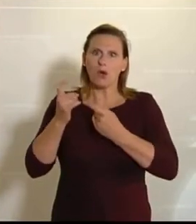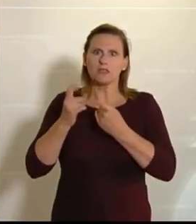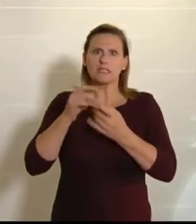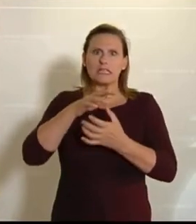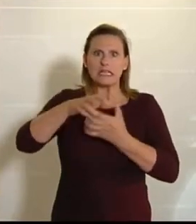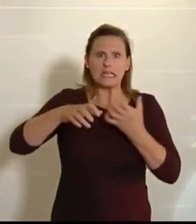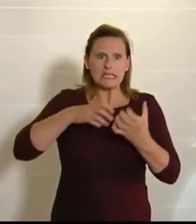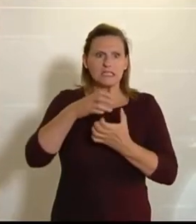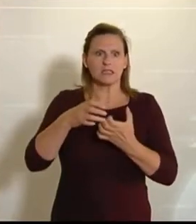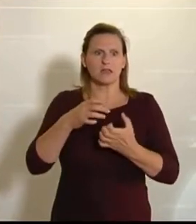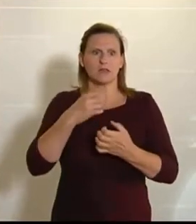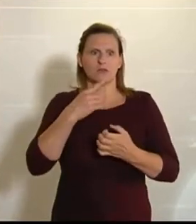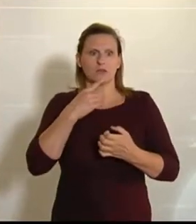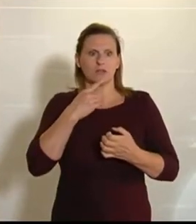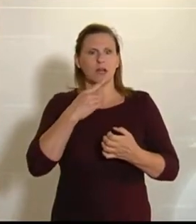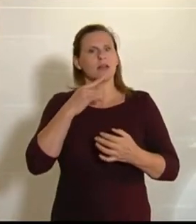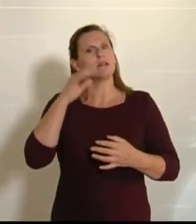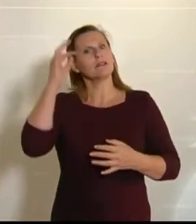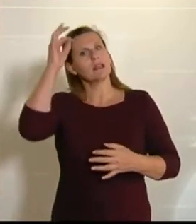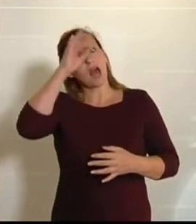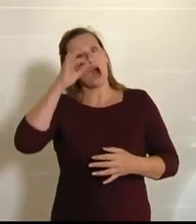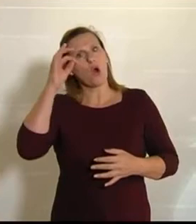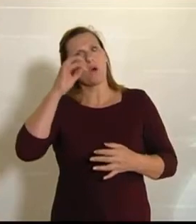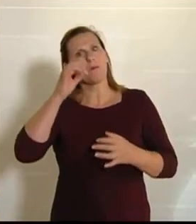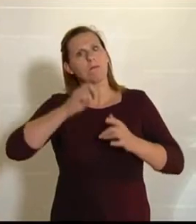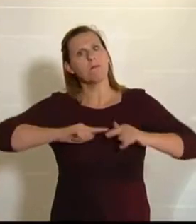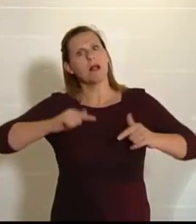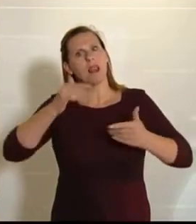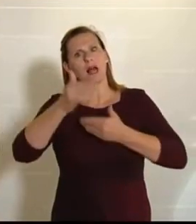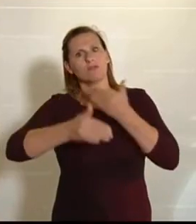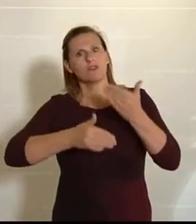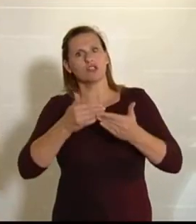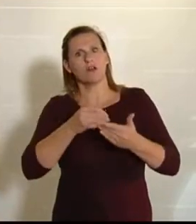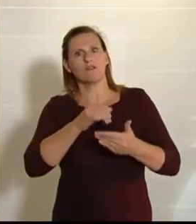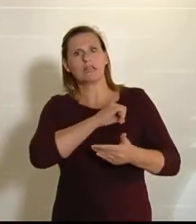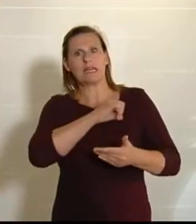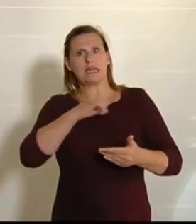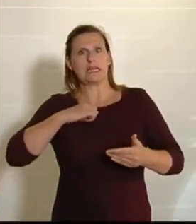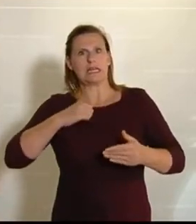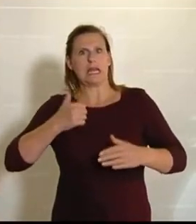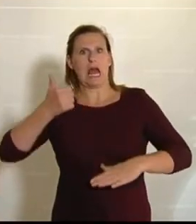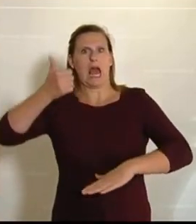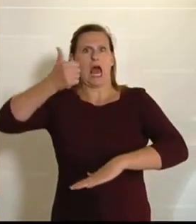Autarkie zu träumen. – Krisenresilienz heißt viel, aber es heißt nicht Abschottung,